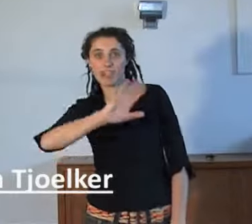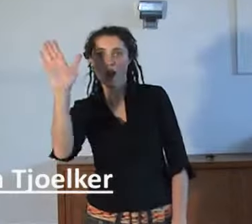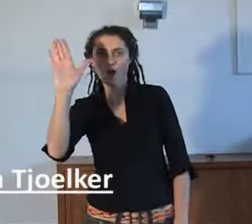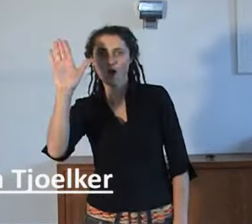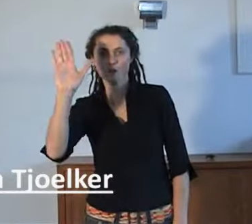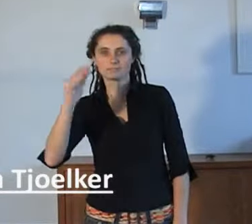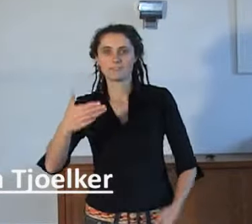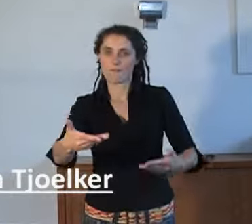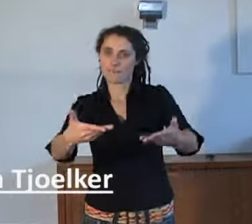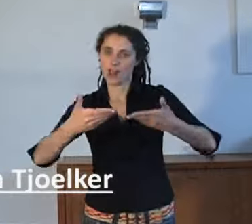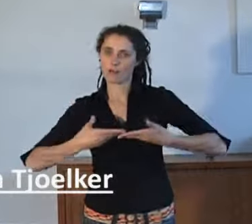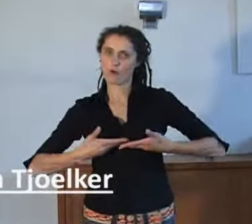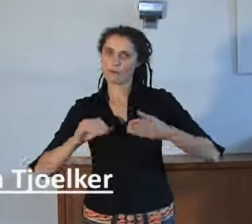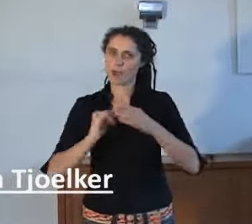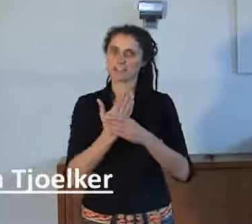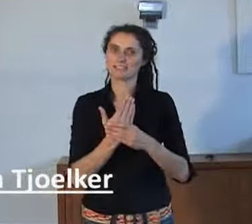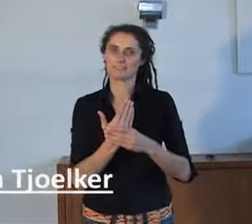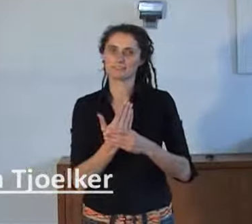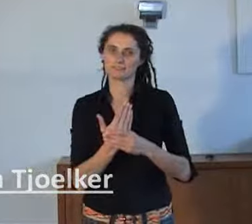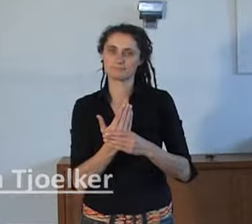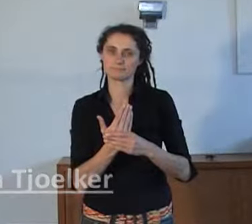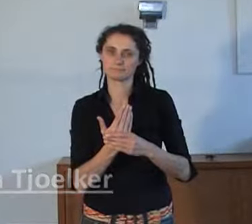Welkom bij AnnieS!